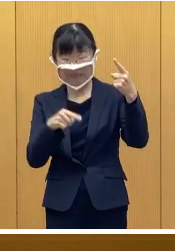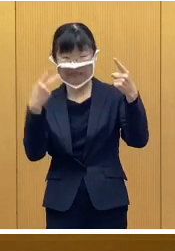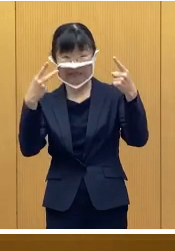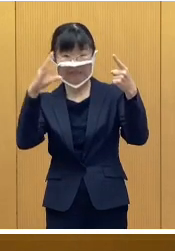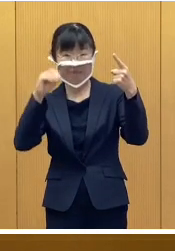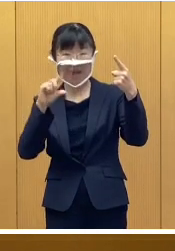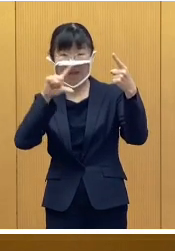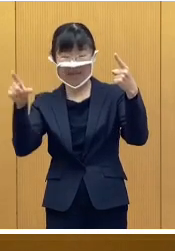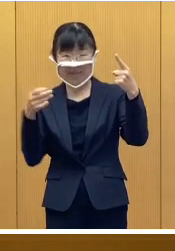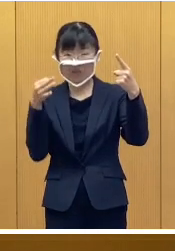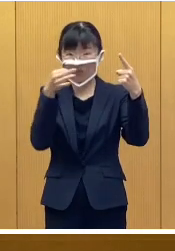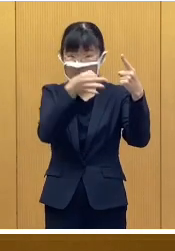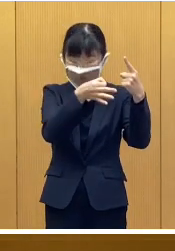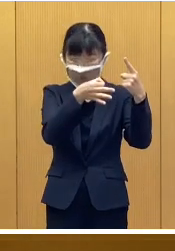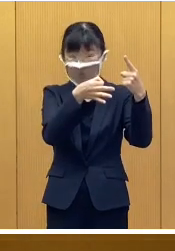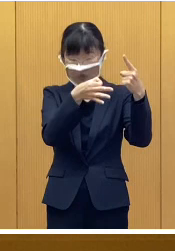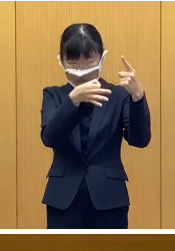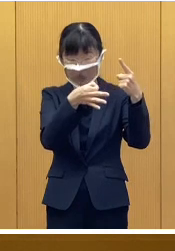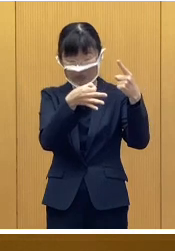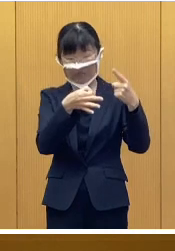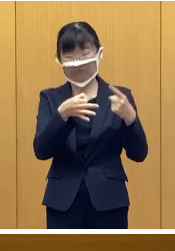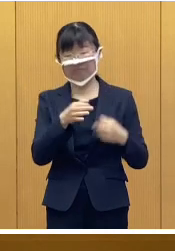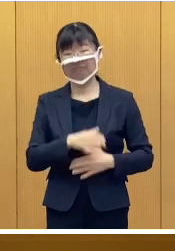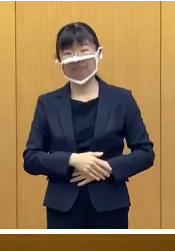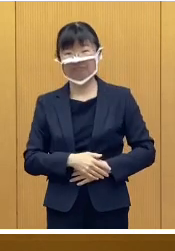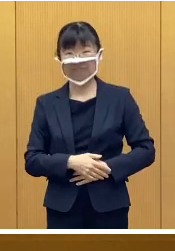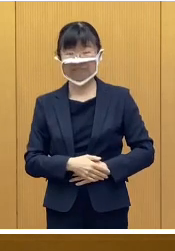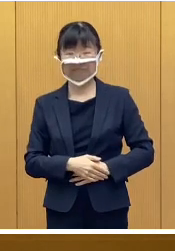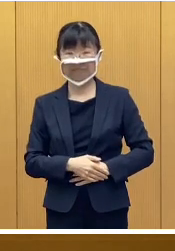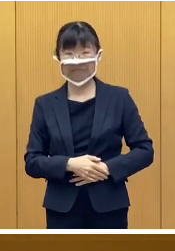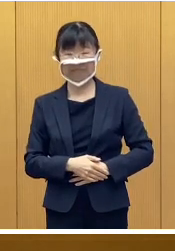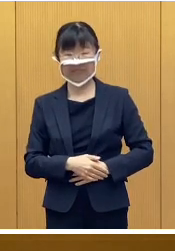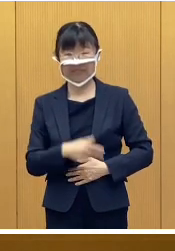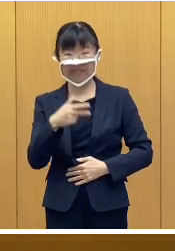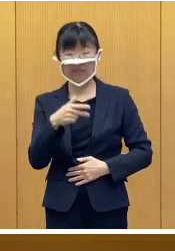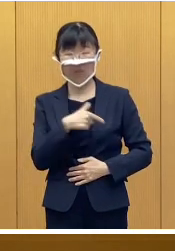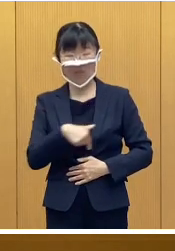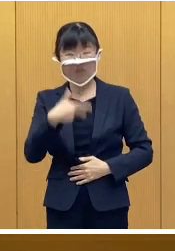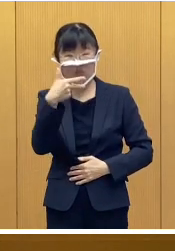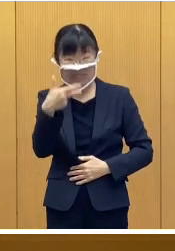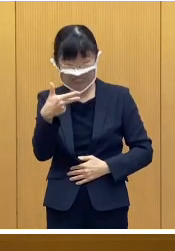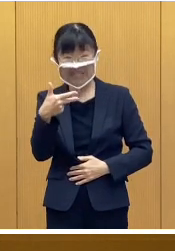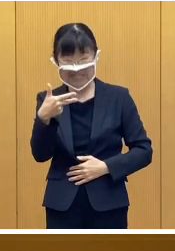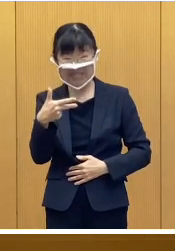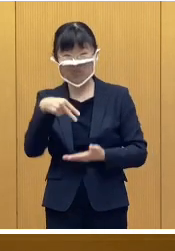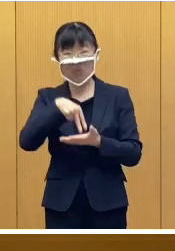給付金を支給するというものであります 市独自の施策として